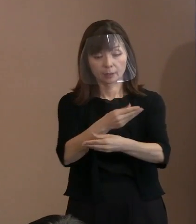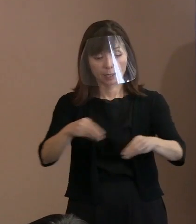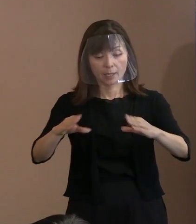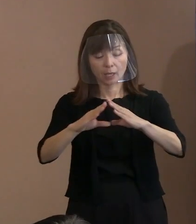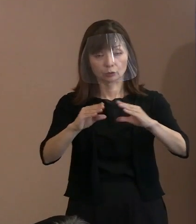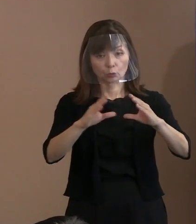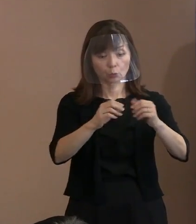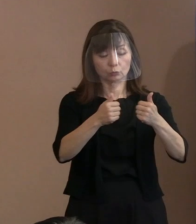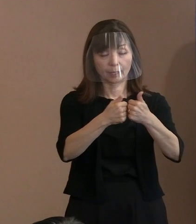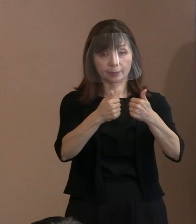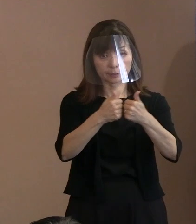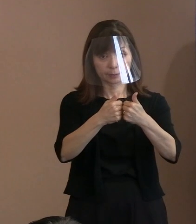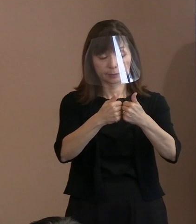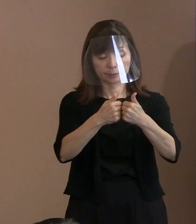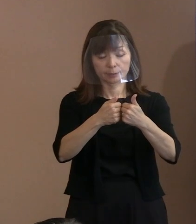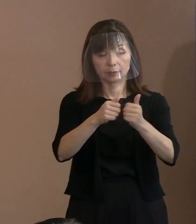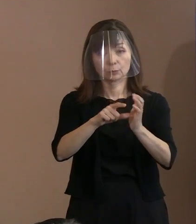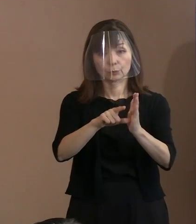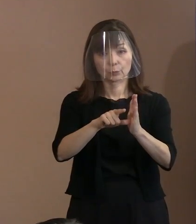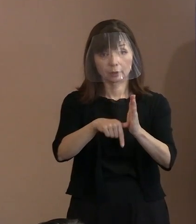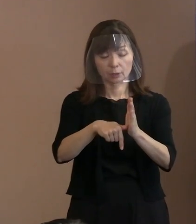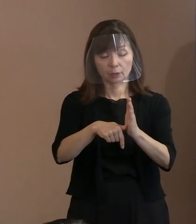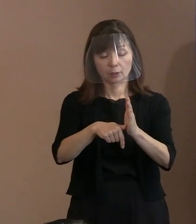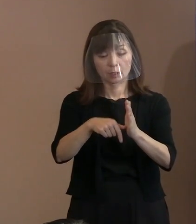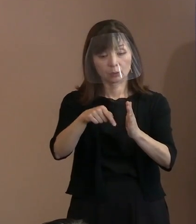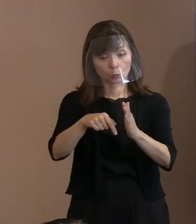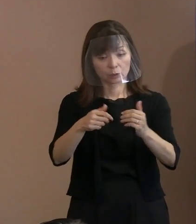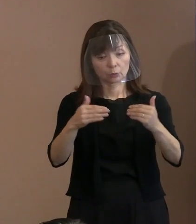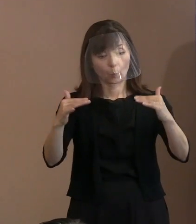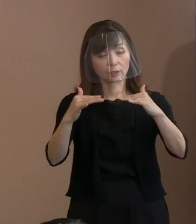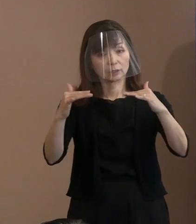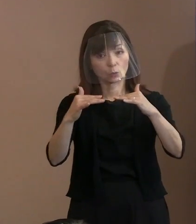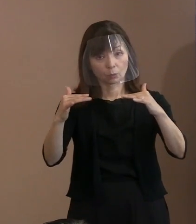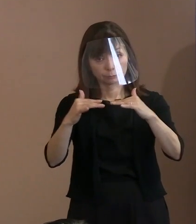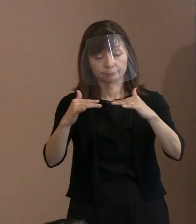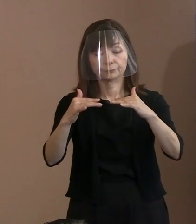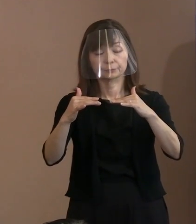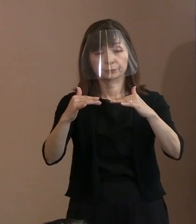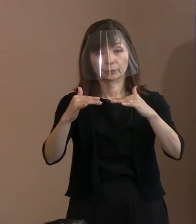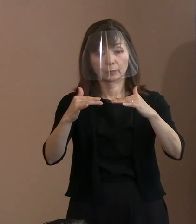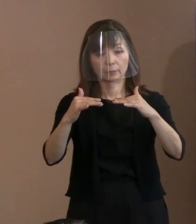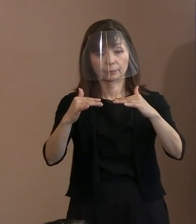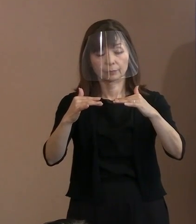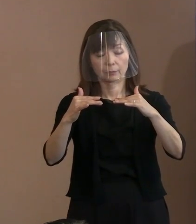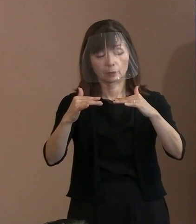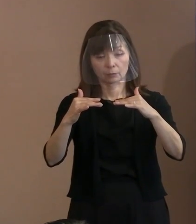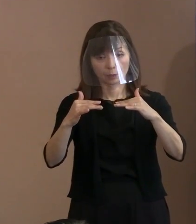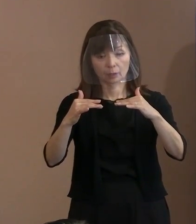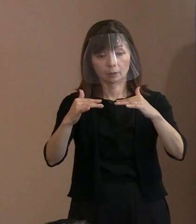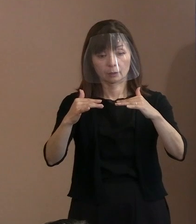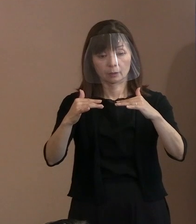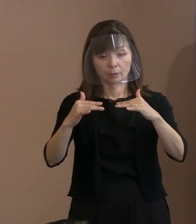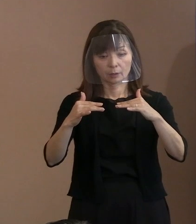そこで行われた議論は優れて理性の発露だ というふうに受け止めたんですね｡